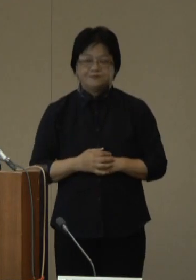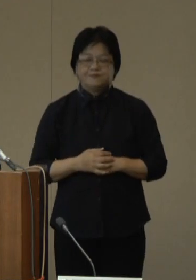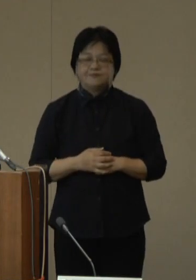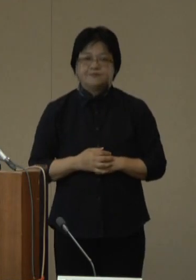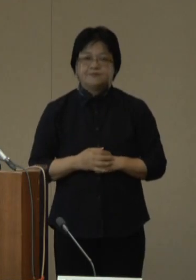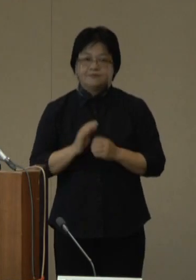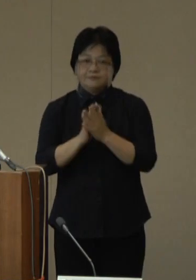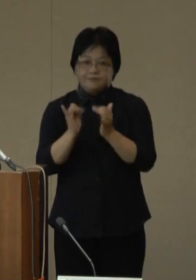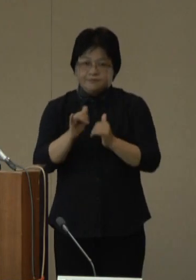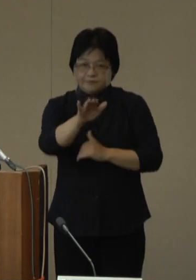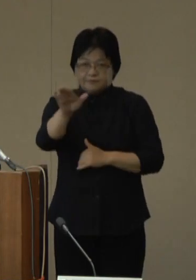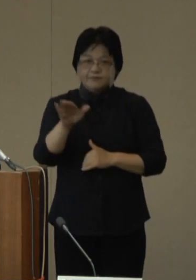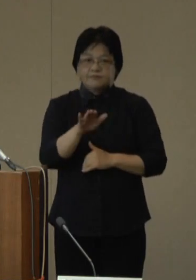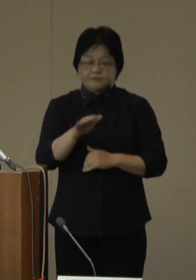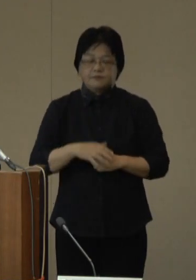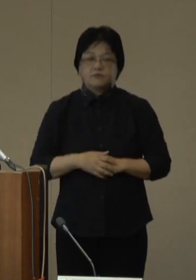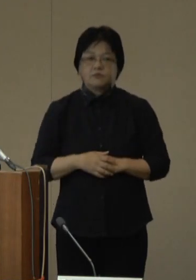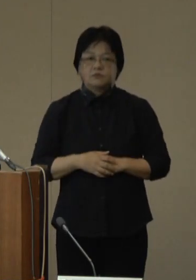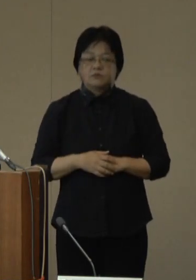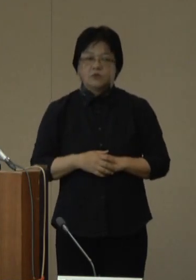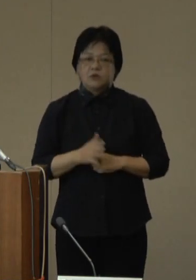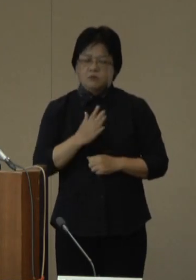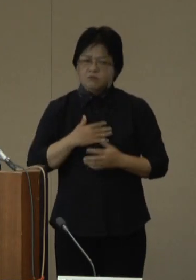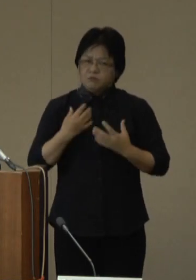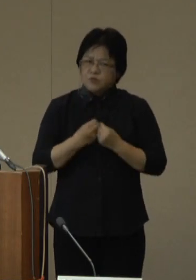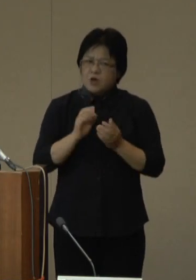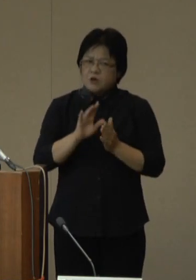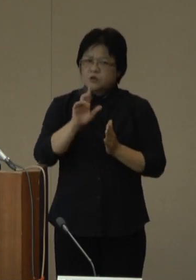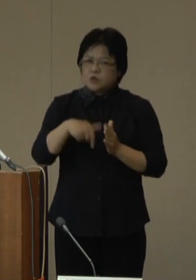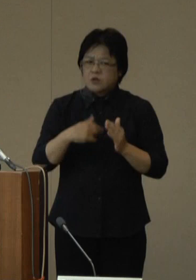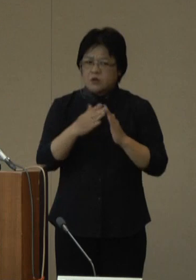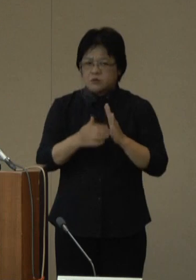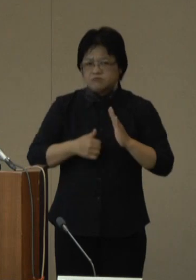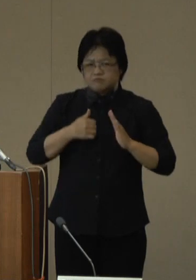県民の皆さまには、症状を認める時は外出を自粛していただき、